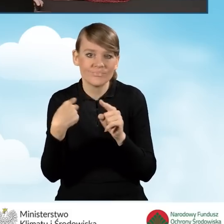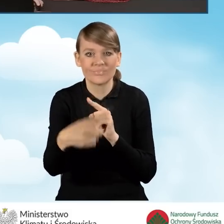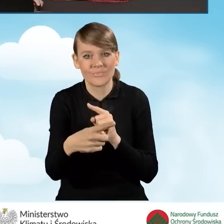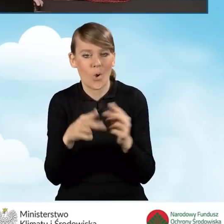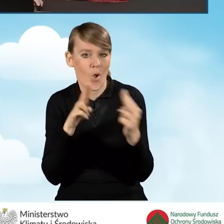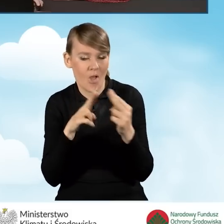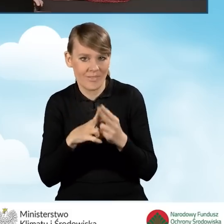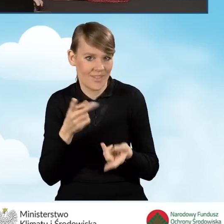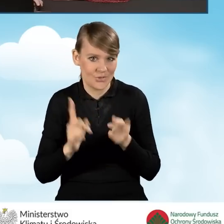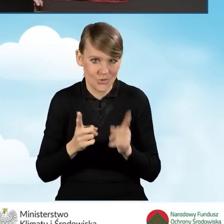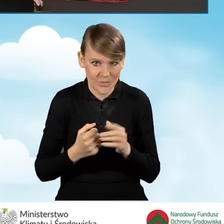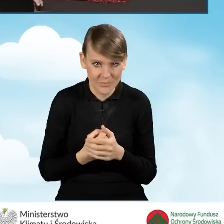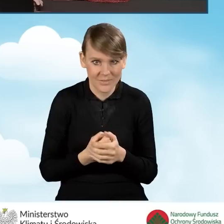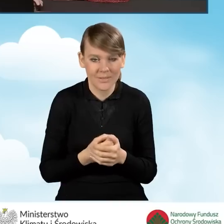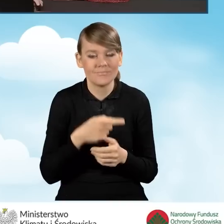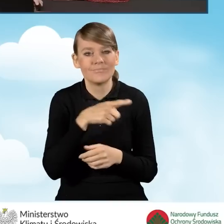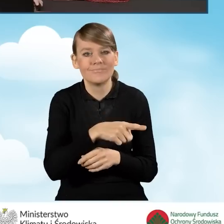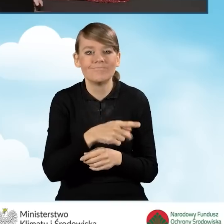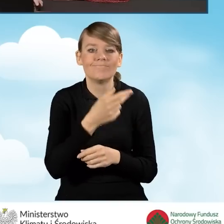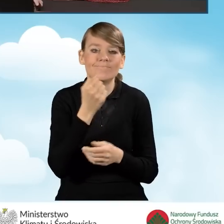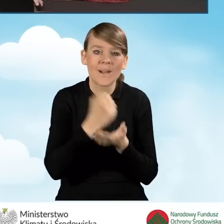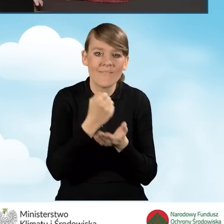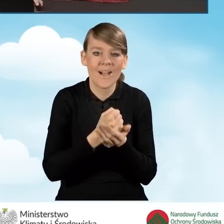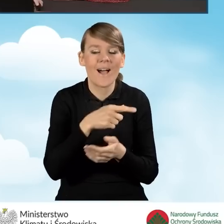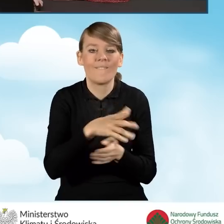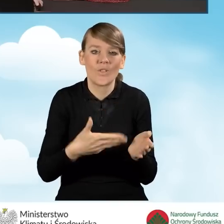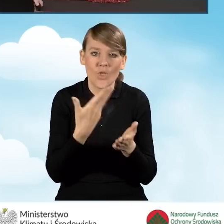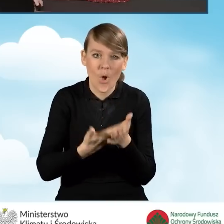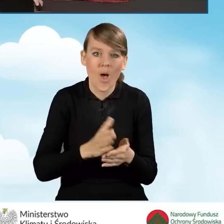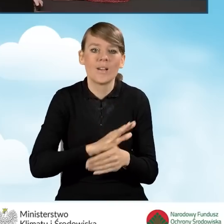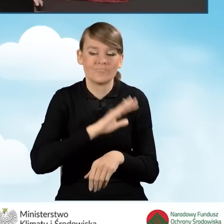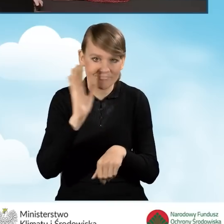Wtedy ta korespondencja o akceptacji wniosku o dofinansowanie,